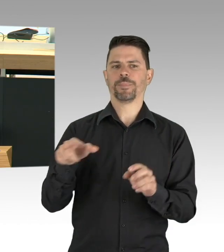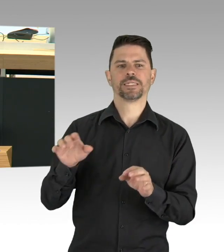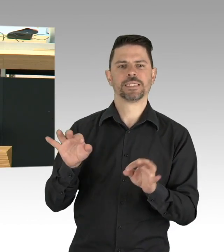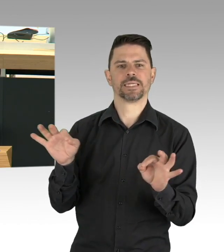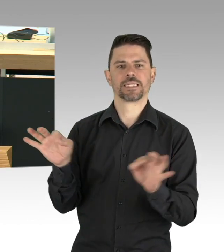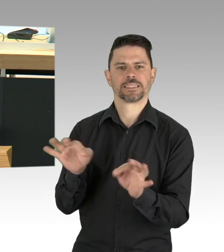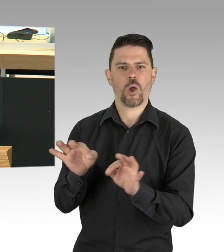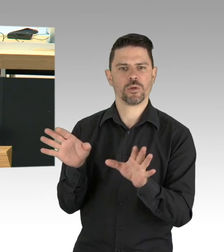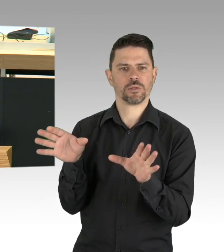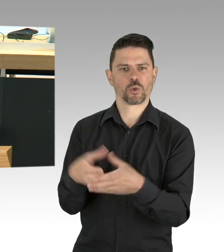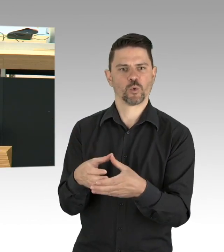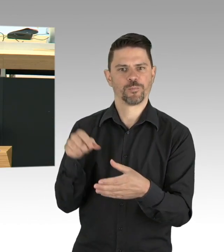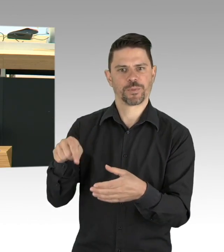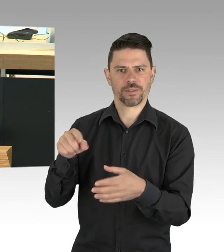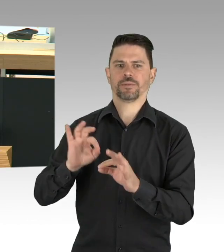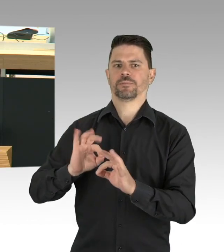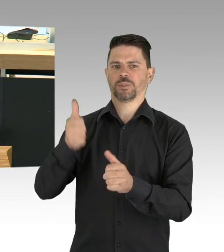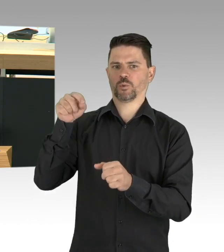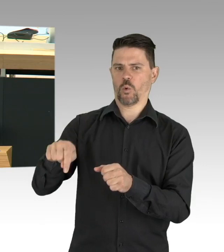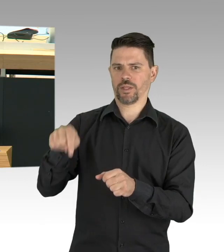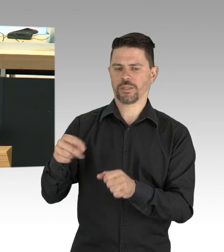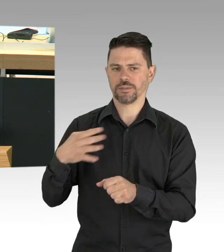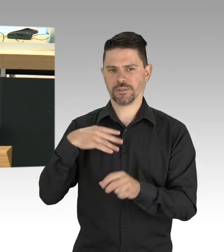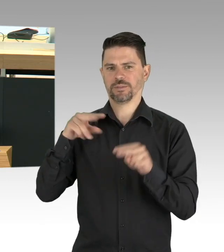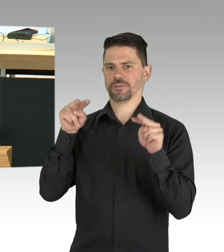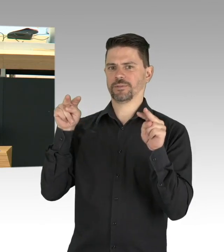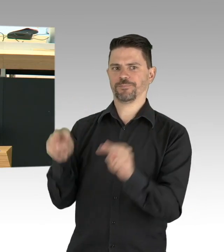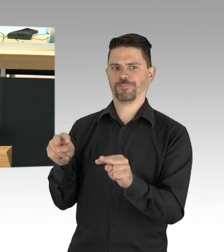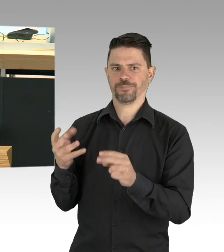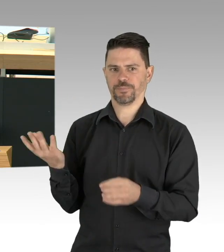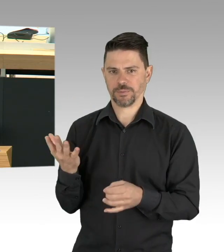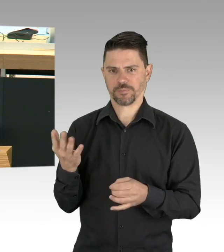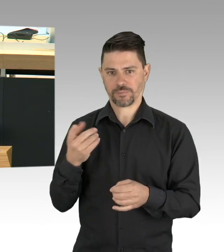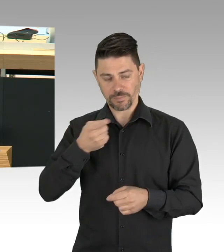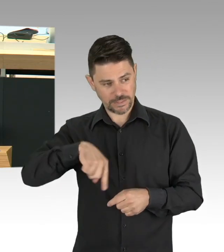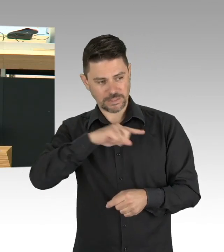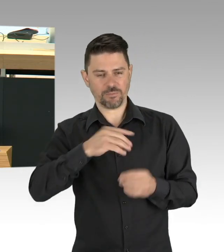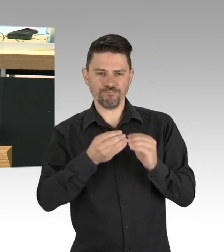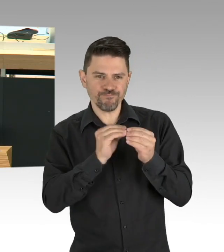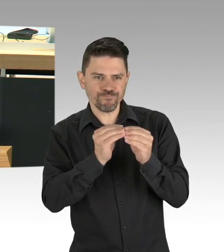dass in einer Senioreneinrichtung kein Besuch mehr möglich ist und Bewohner darunter leiden und deshalb sogar über Sterben nachdenken,